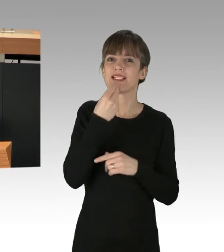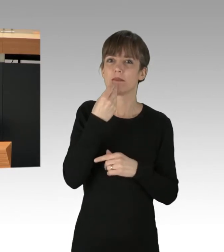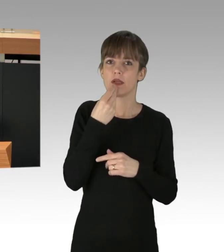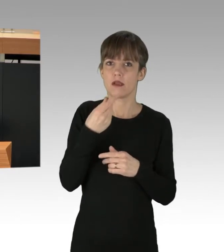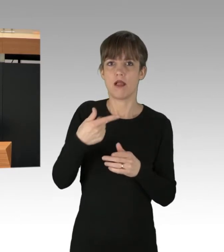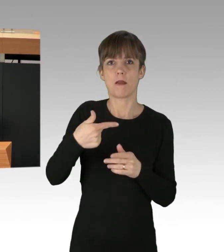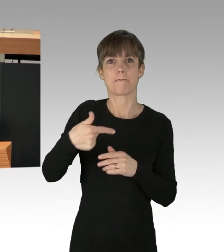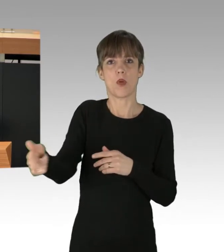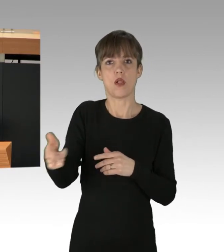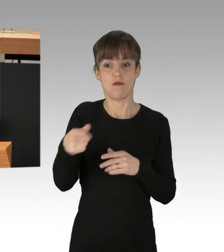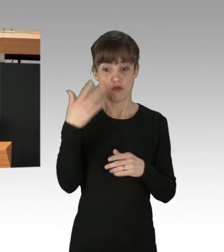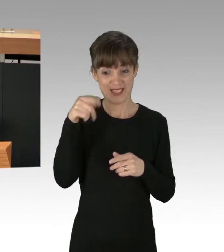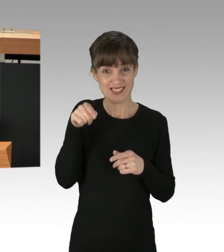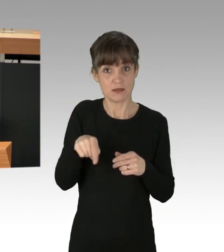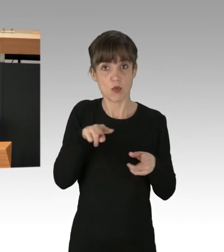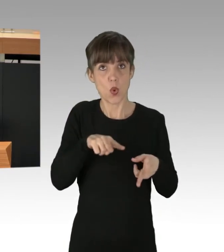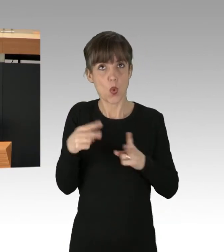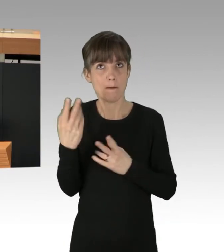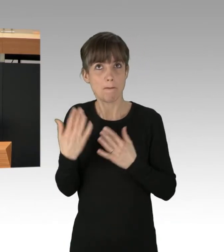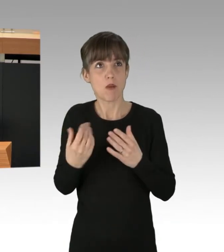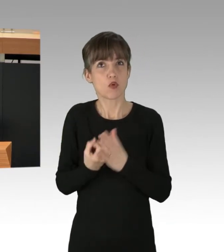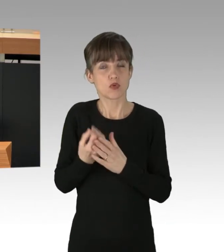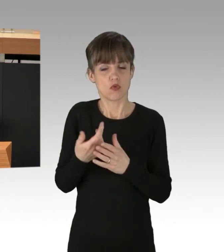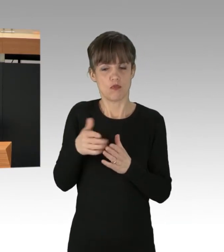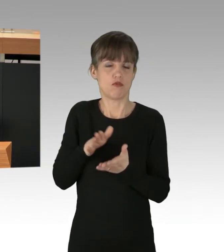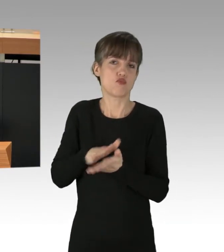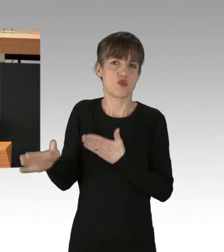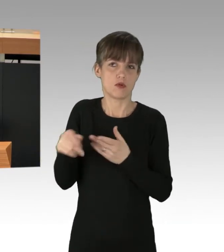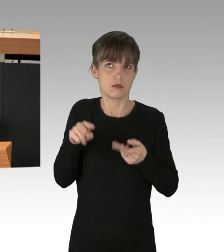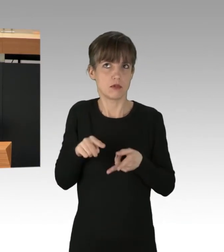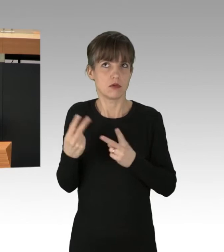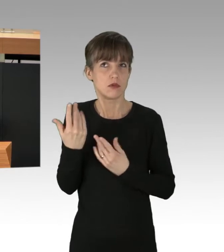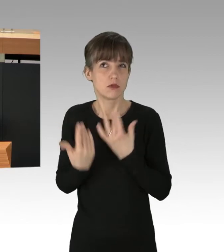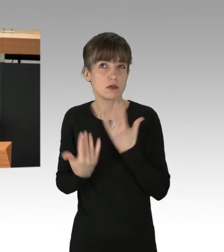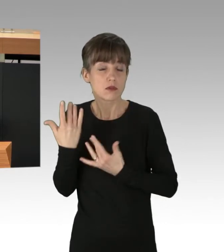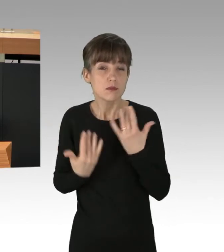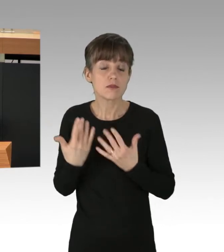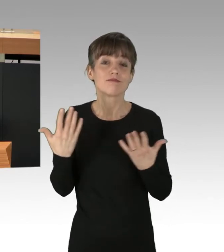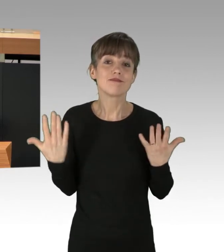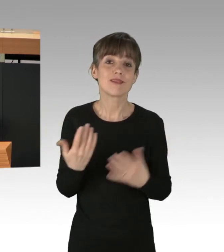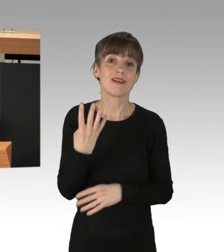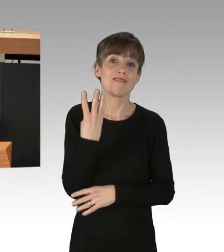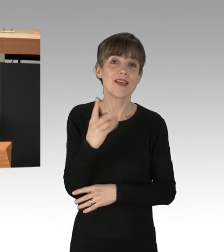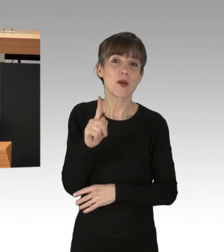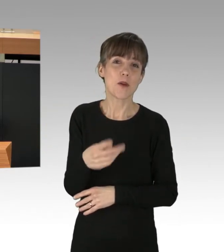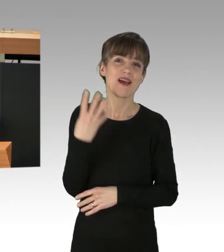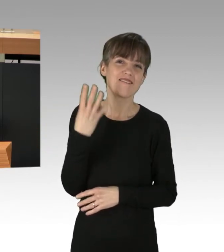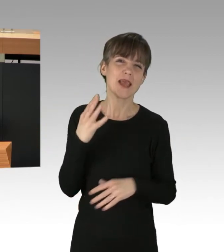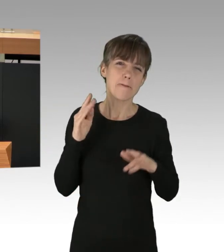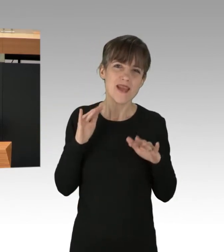in ihre ebenso verschwendete Produktion, landen wir bei einer kaum greifbaren Zahl von 4,4 Milliarden Tonnen CO2,